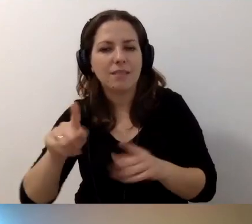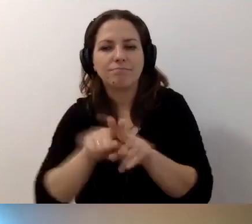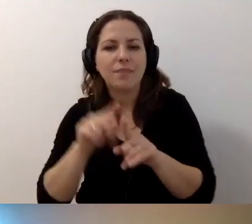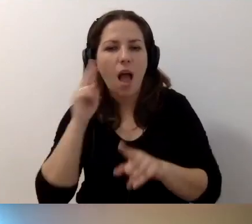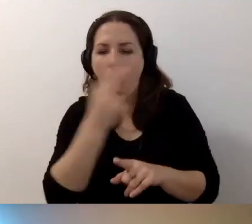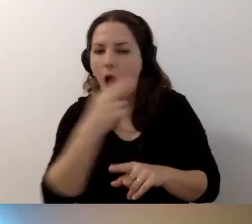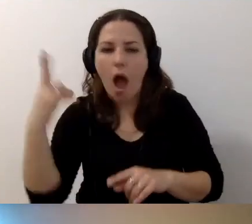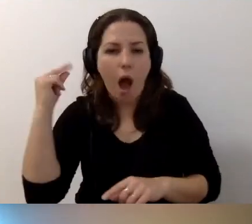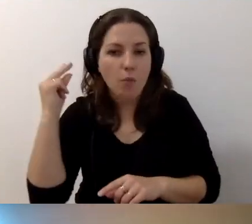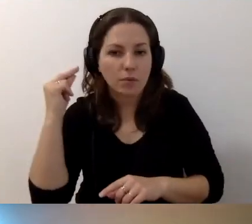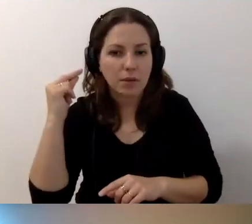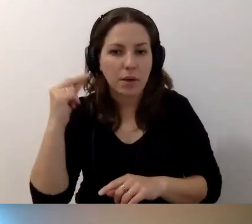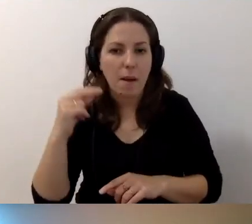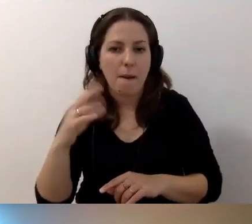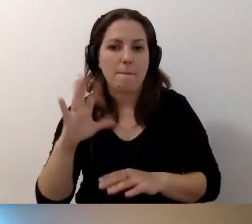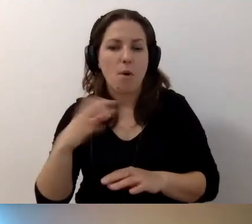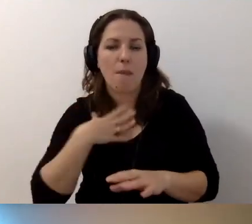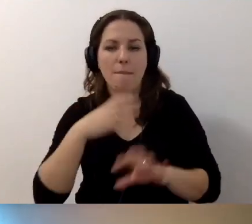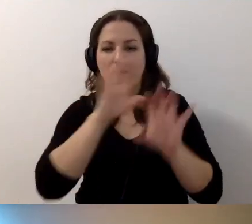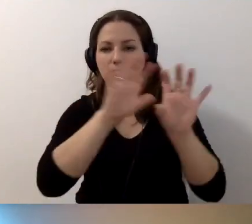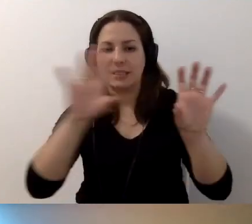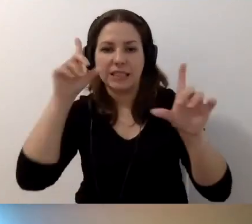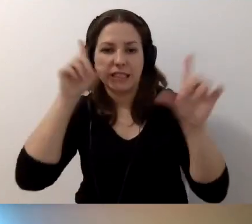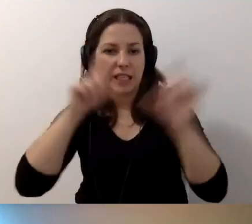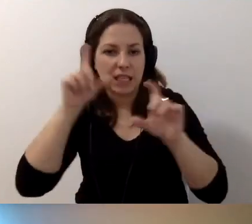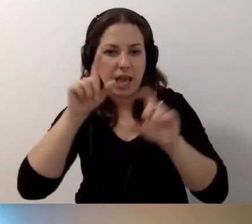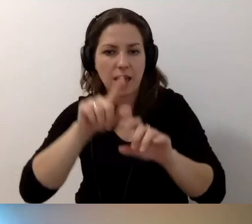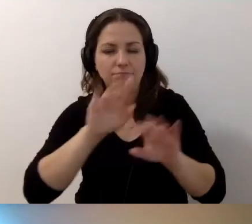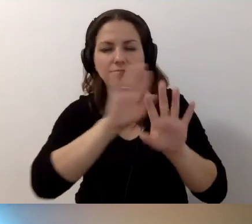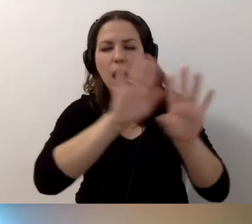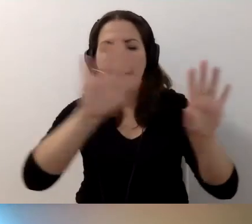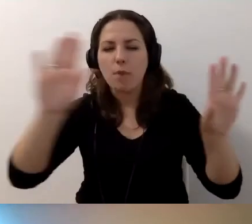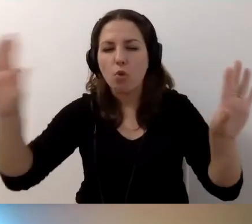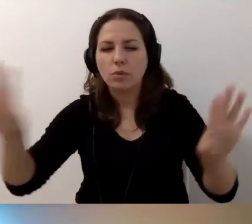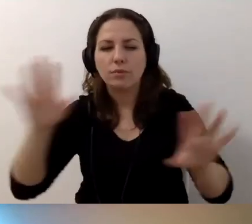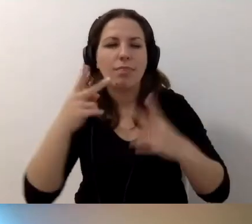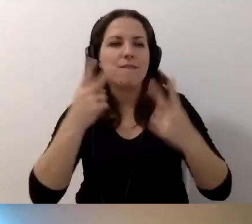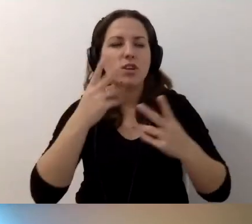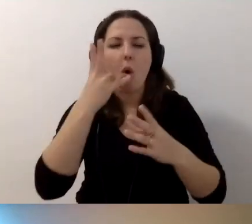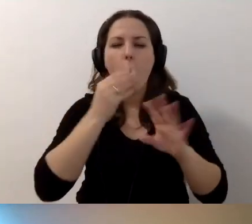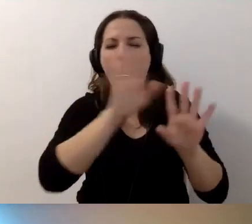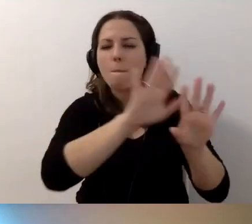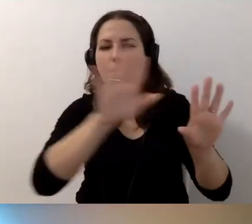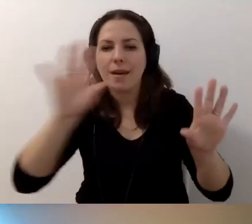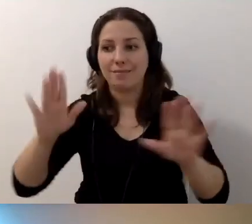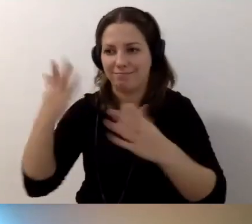Bo mamy np. galerię zdjęć, reprodukcji, najważniejszych obiektów prezentowanych w danej instytucji kultury.